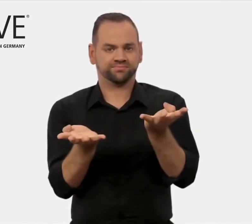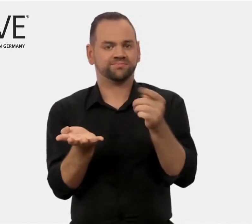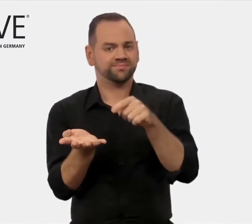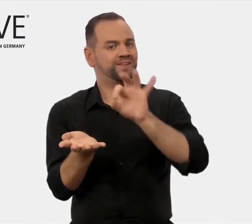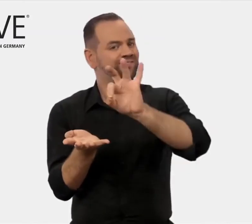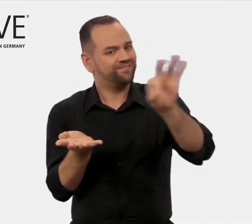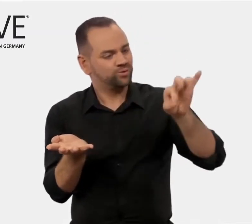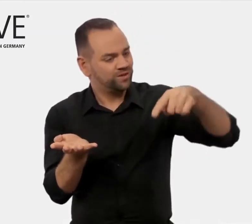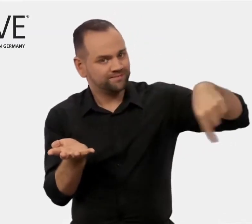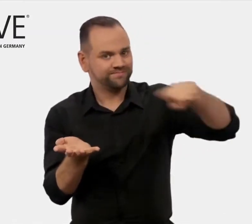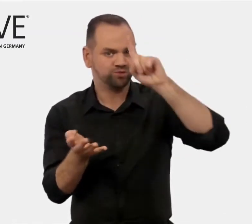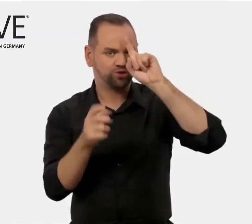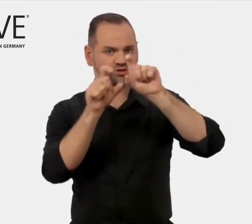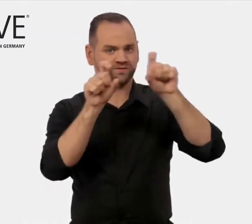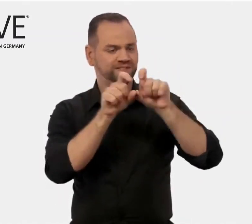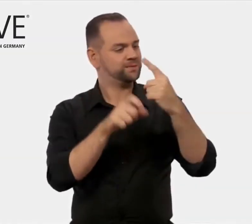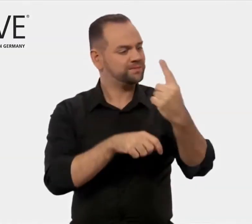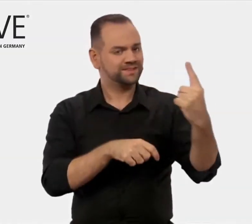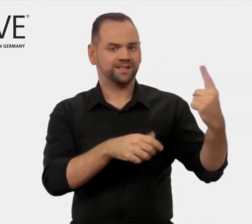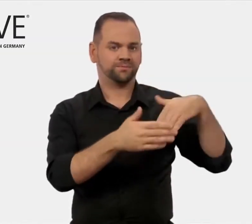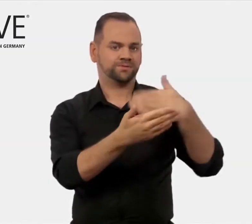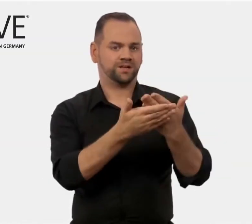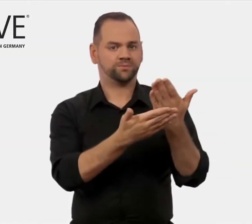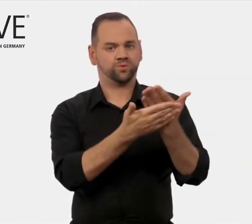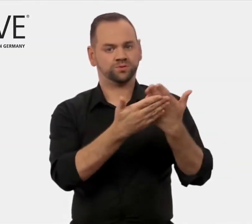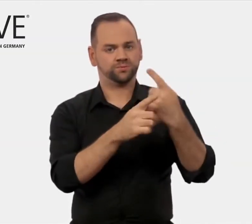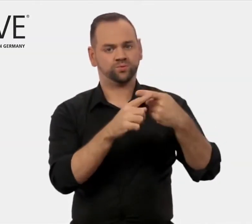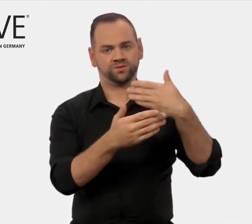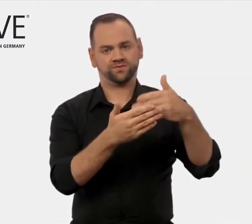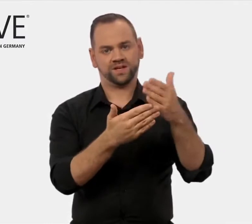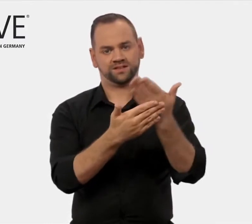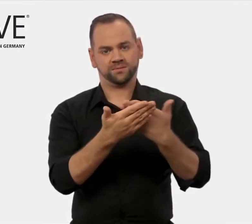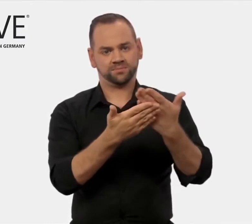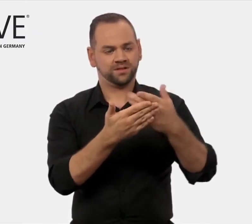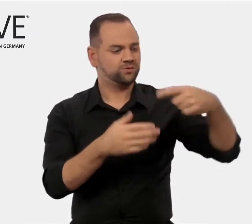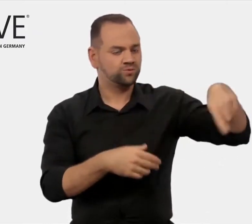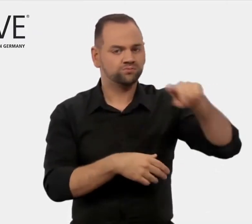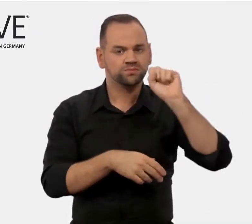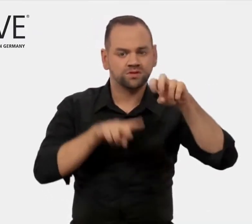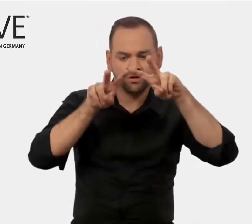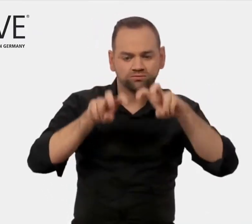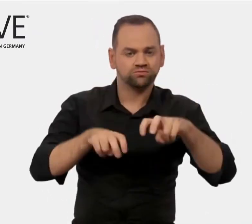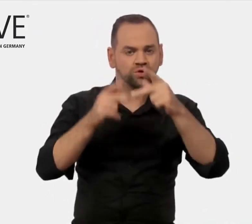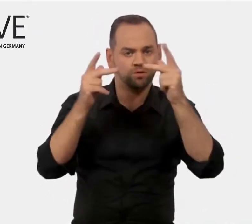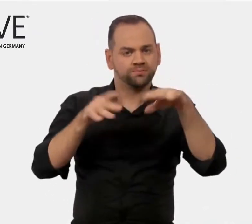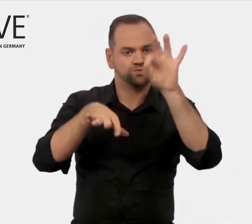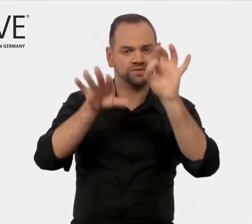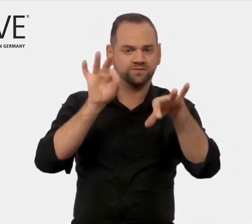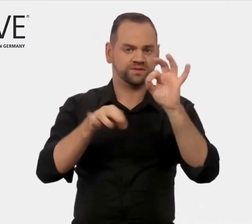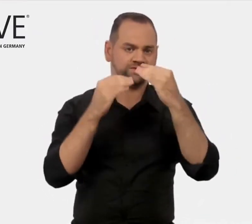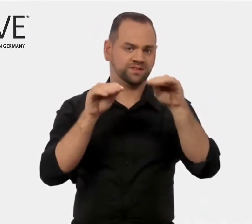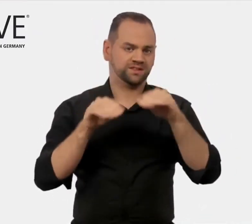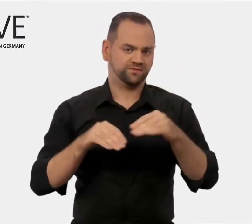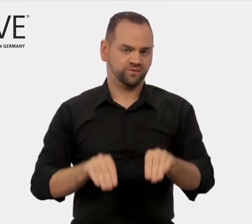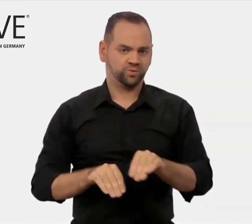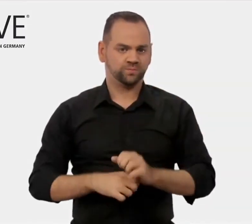finden Sie in diesem iMOVE-Portal. Es heißt „Für deutsche Anbieter“.